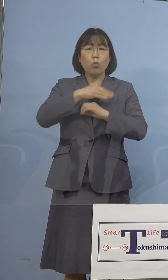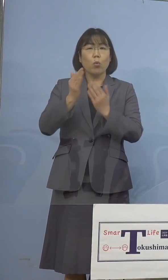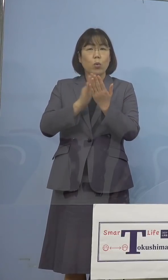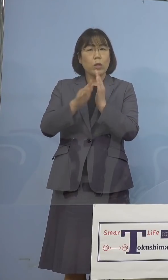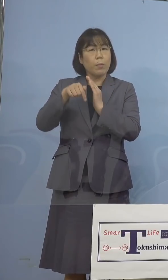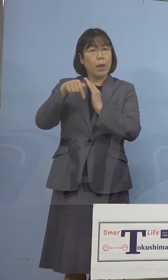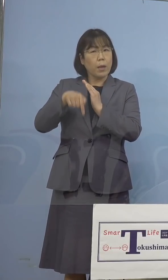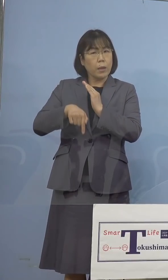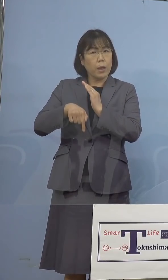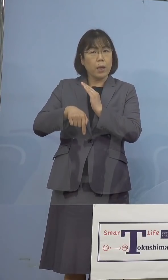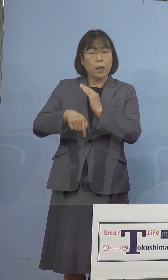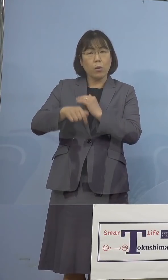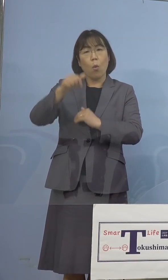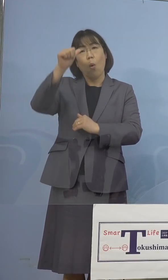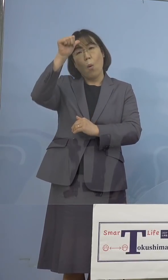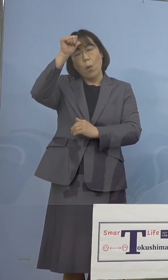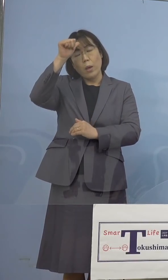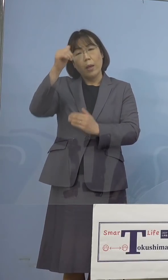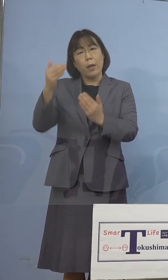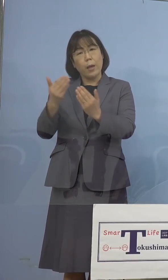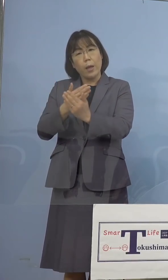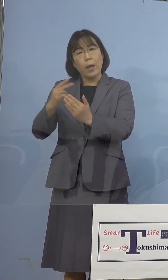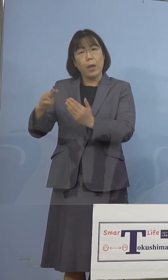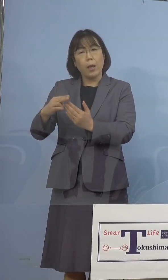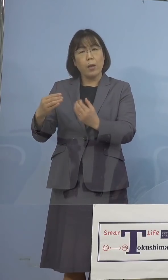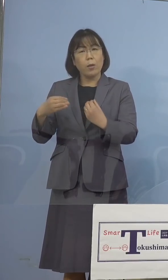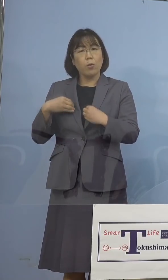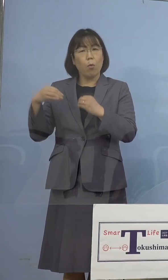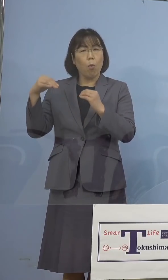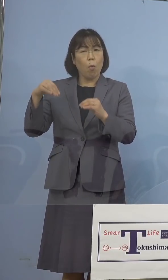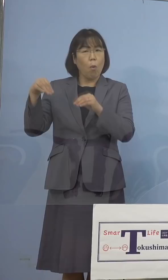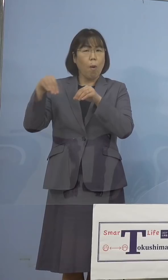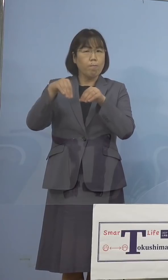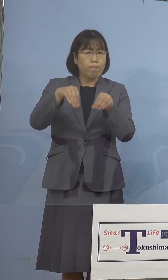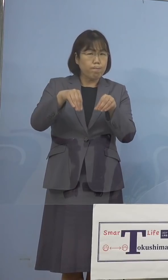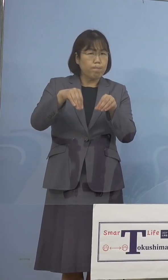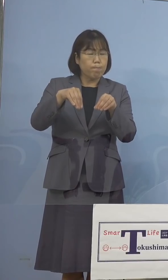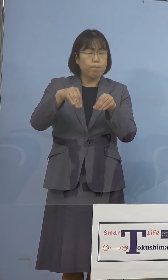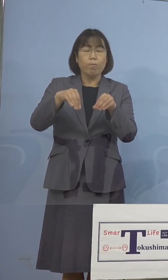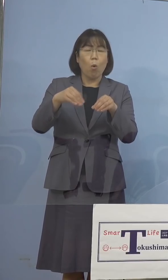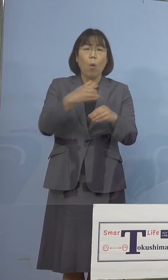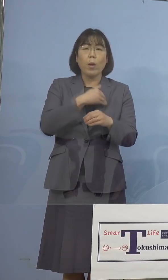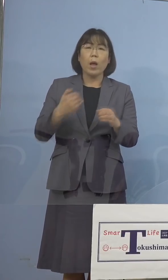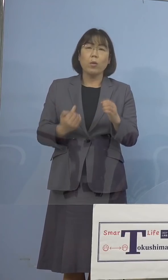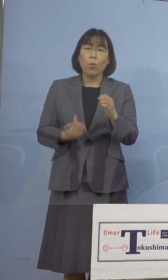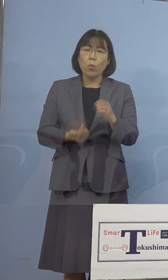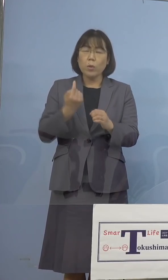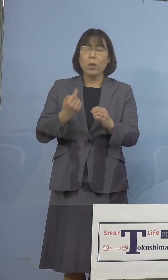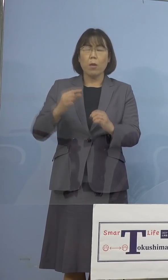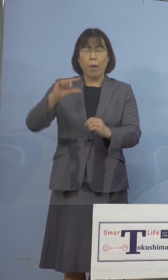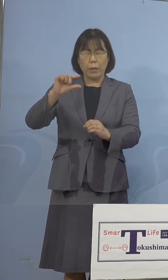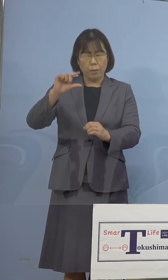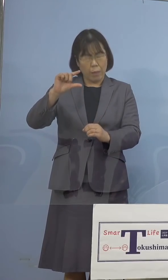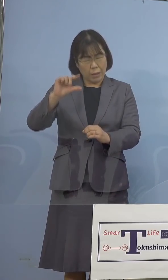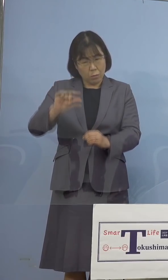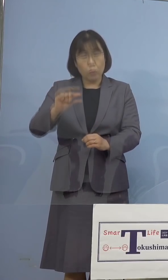インド変異株の流入の可能性は極めて 低いと考えているところであります